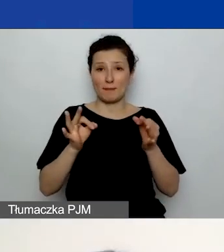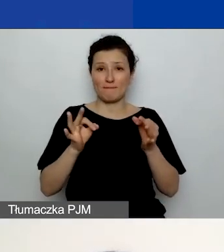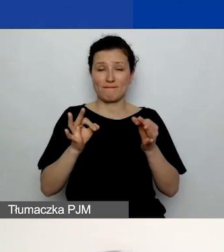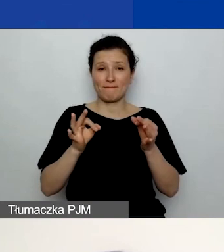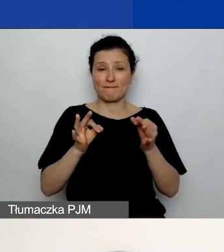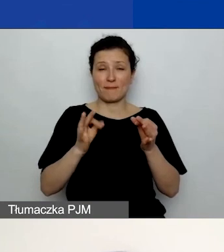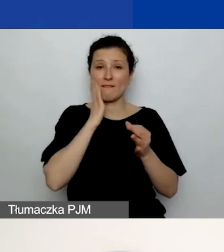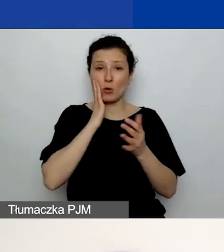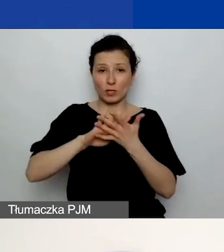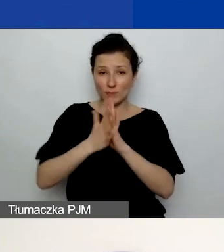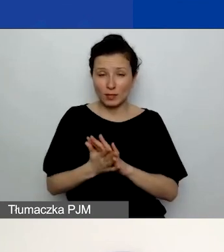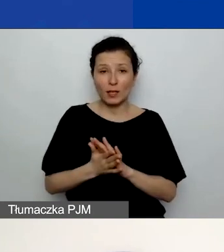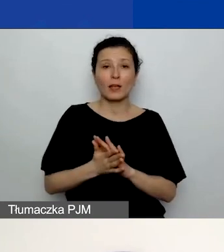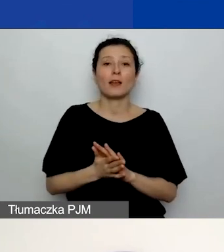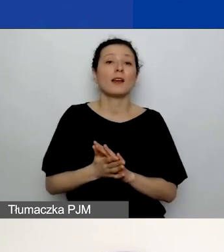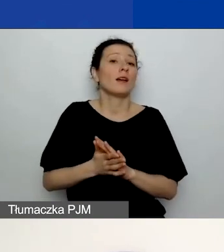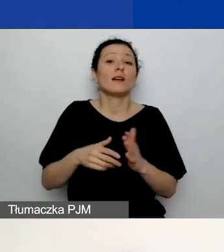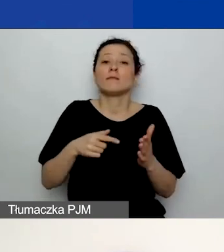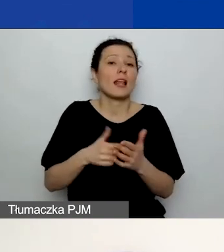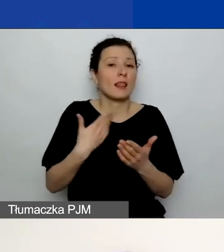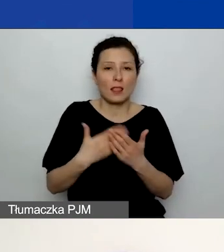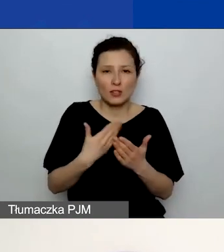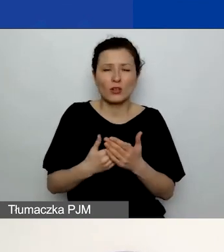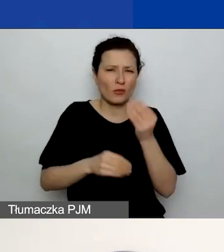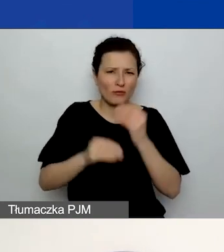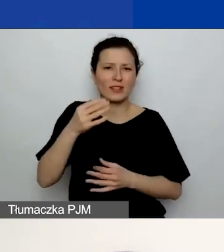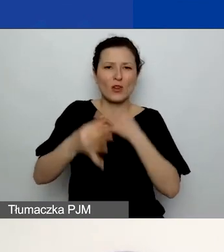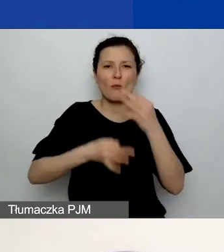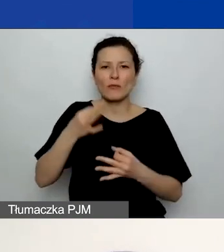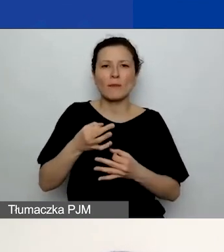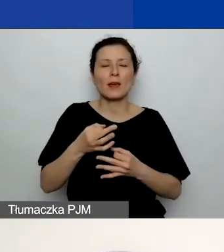o czym będzie więcej na pewno na webinarium dotyczącym finansów -